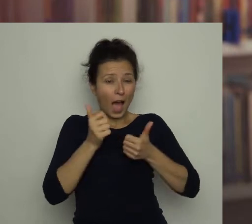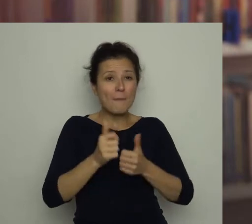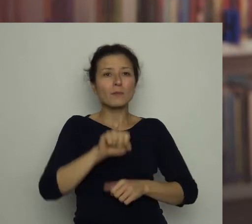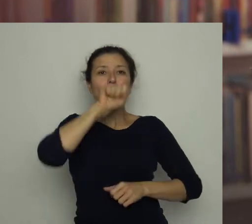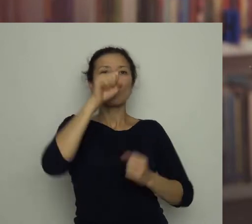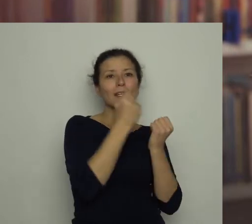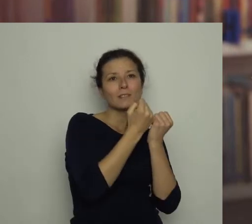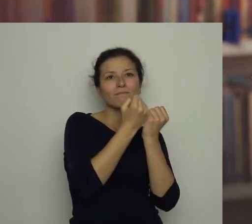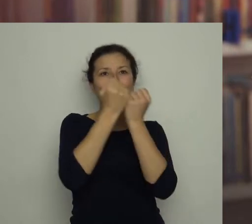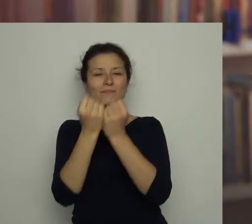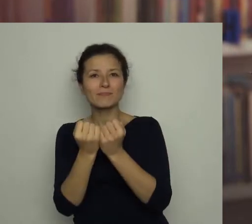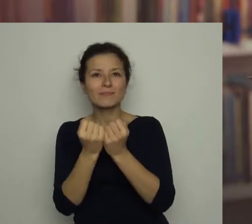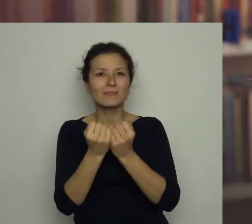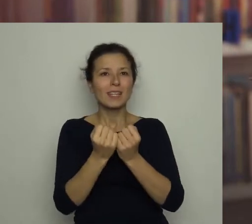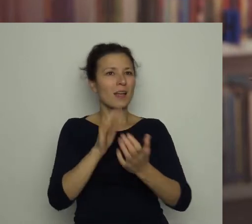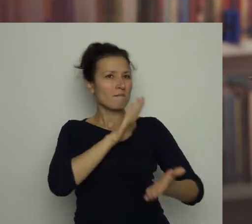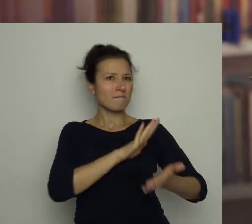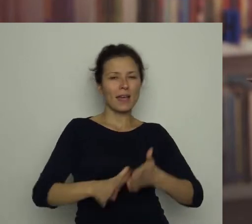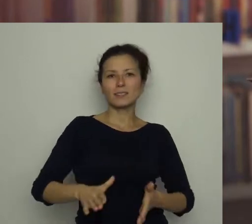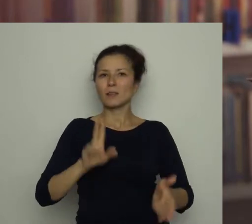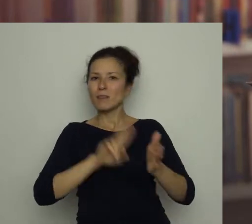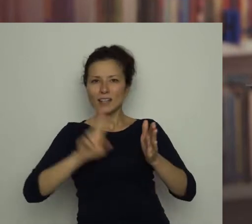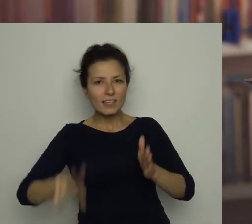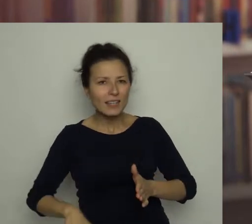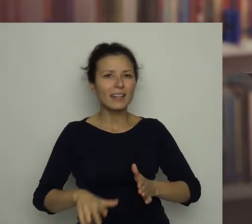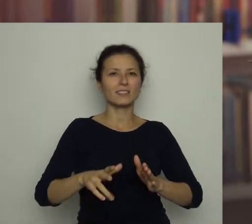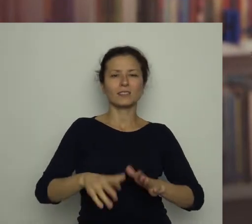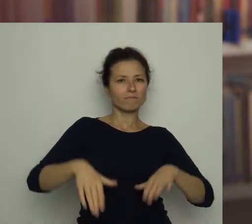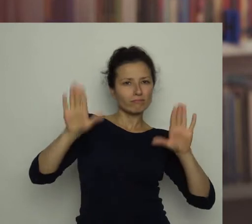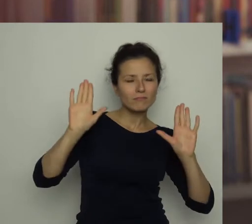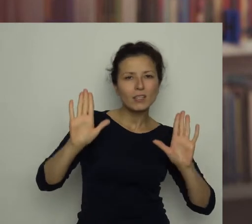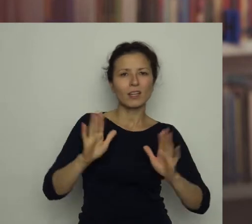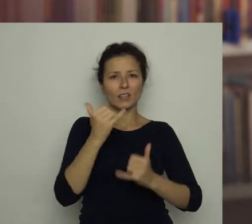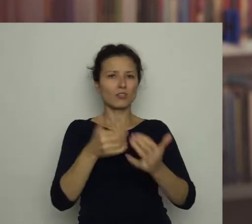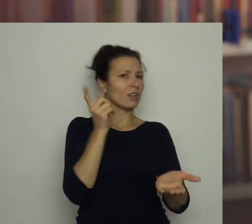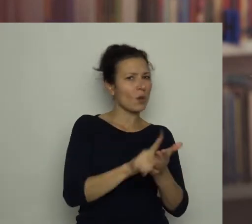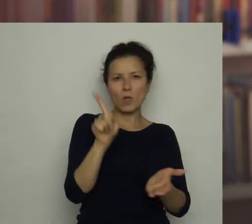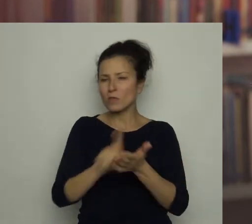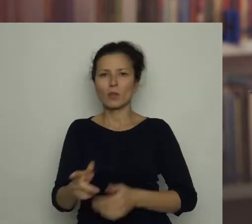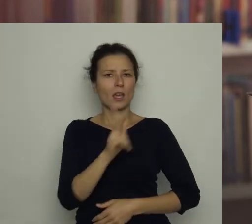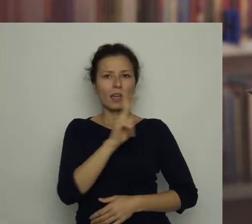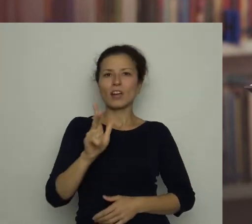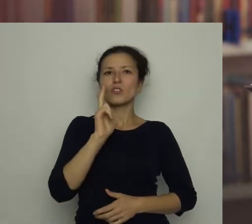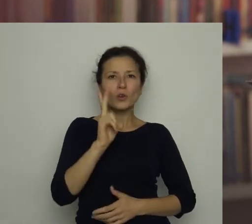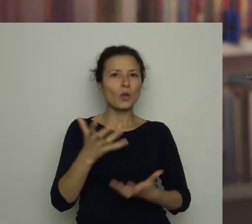nie zniechęcali się niepowodzeniami. Każdy, kto chce osiągnąć sukces w jakiejś dziedzinie,